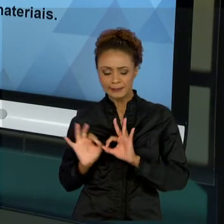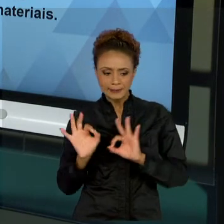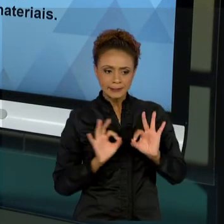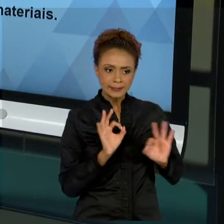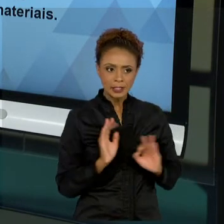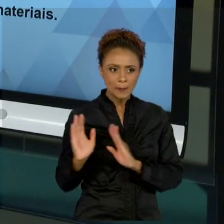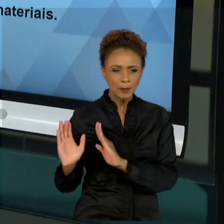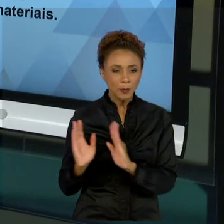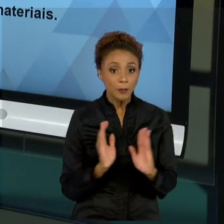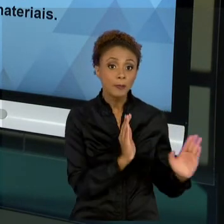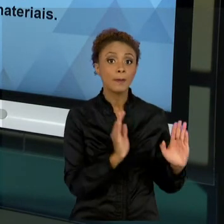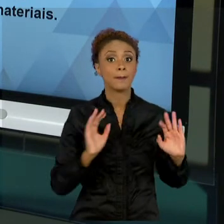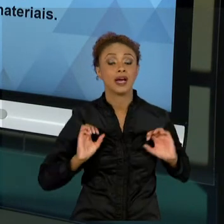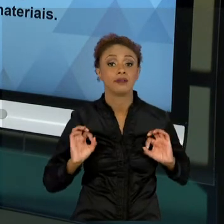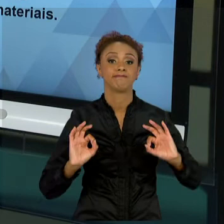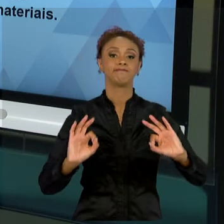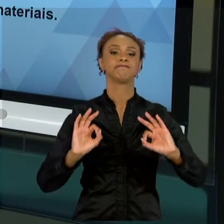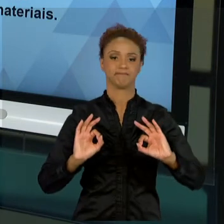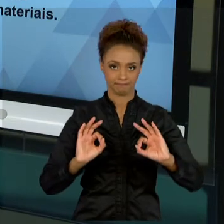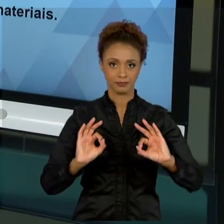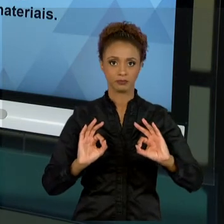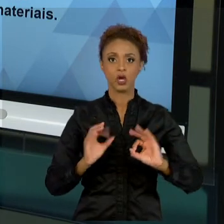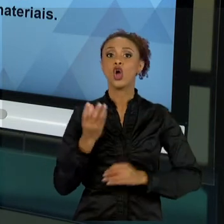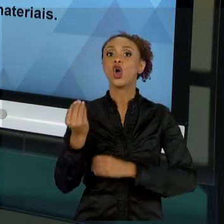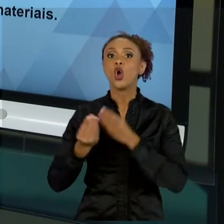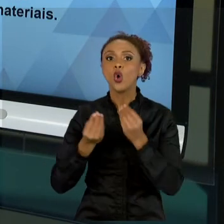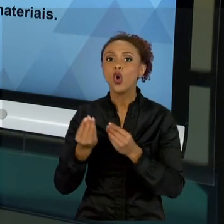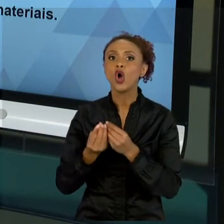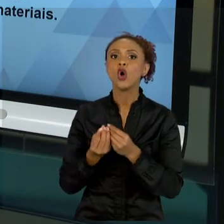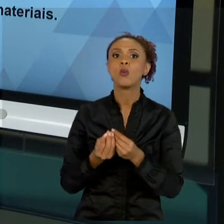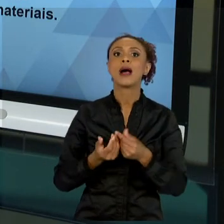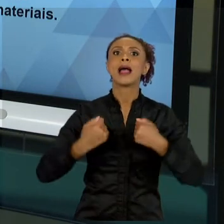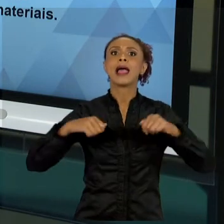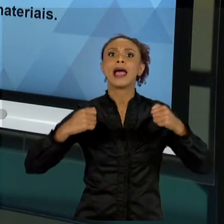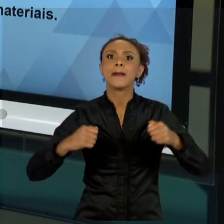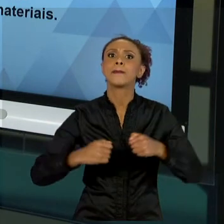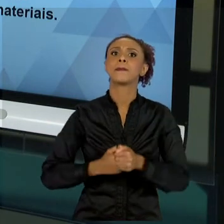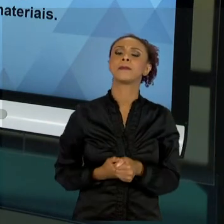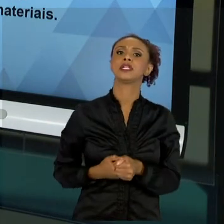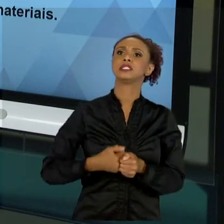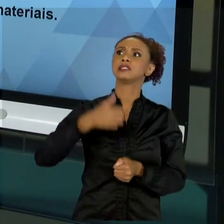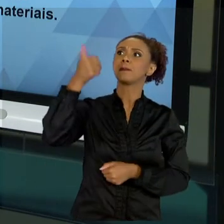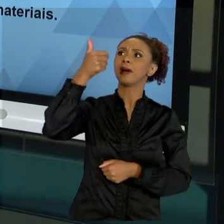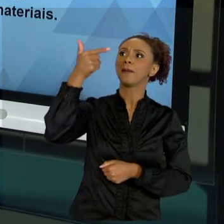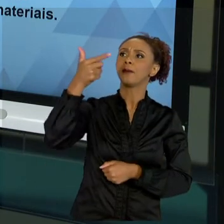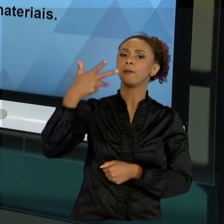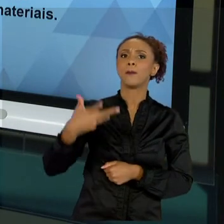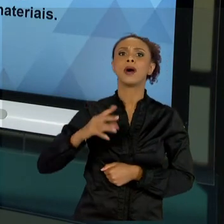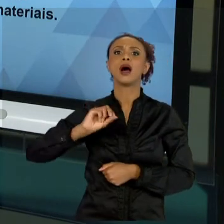COMO SE ALCANÇAR UM RESULTADO, SE ELA DEVE SER MAIS VERTICALIZADA OU HORIZONTAL, COMO VOCÊ VAI